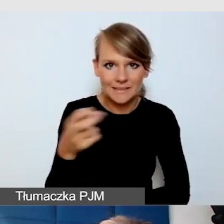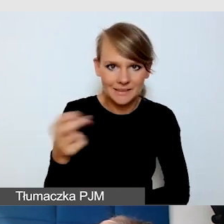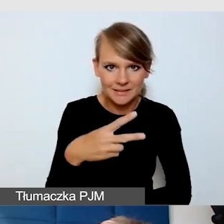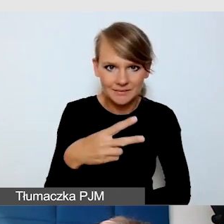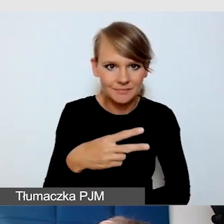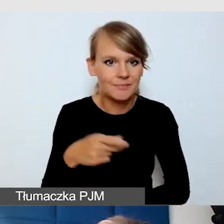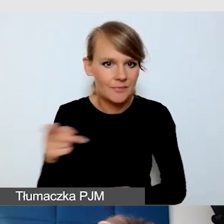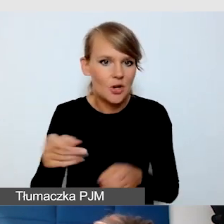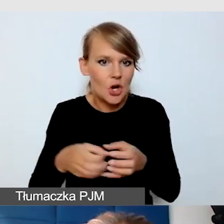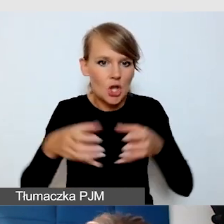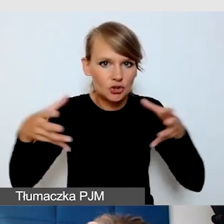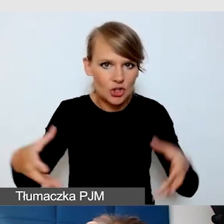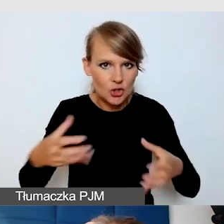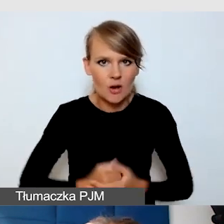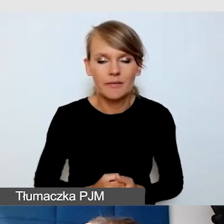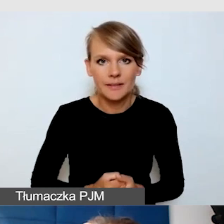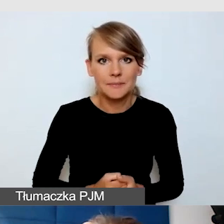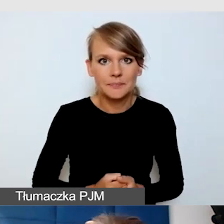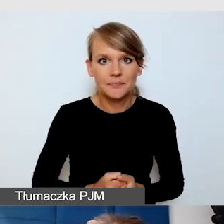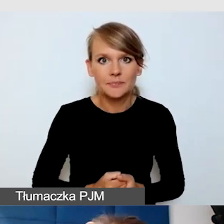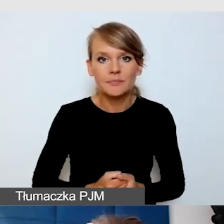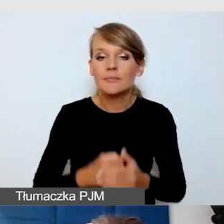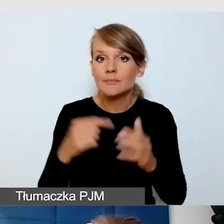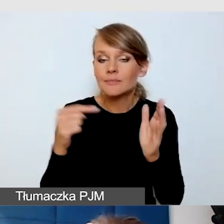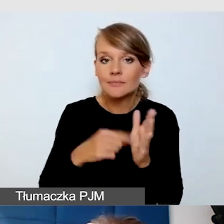Tak jak mówiłam, starajmy się zawsze,